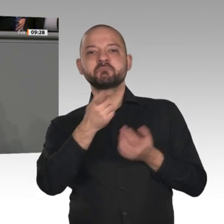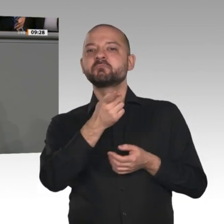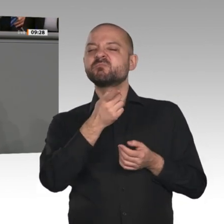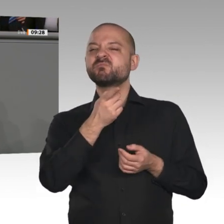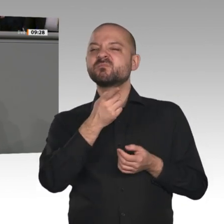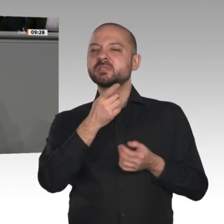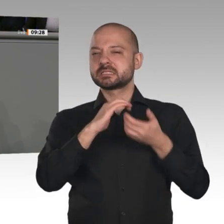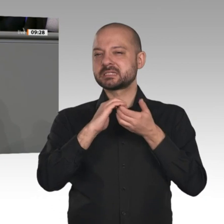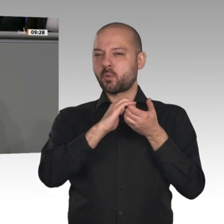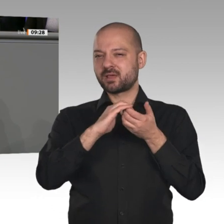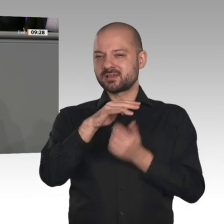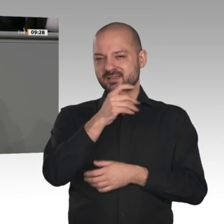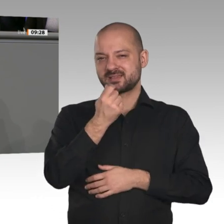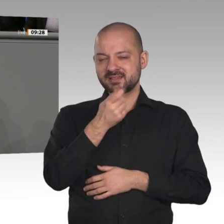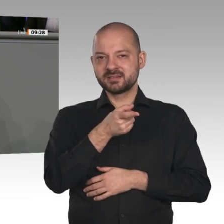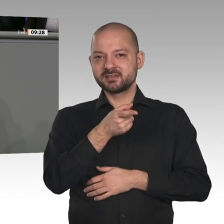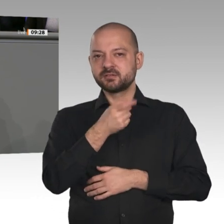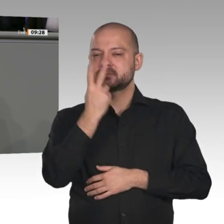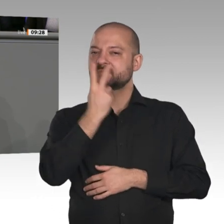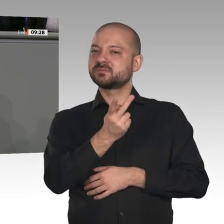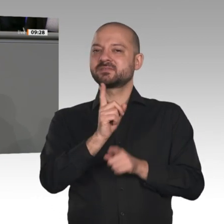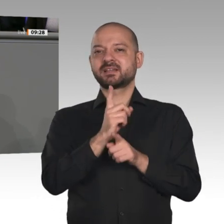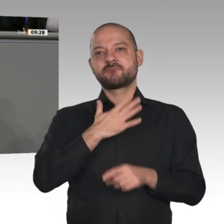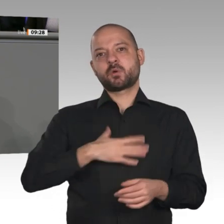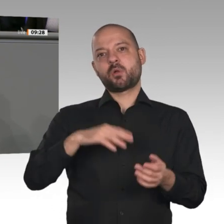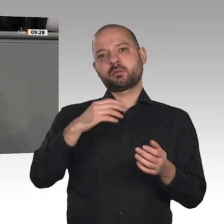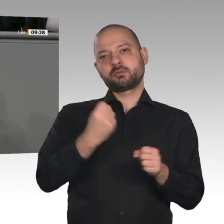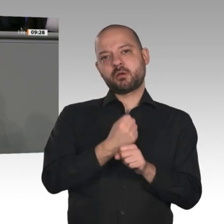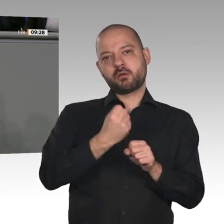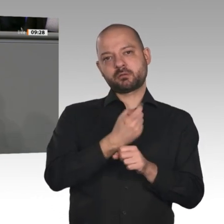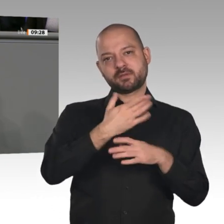für unser Konzept der Basisrente, mit dem wir die Altersarmut zielgenau bekämpfen